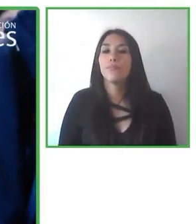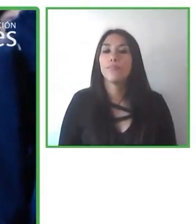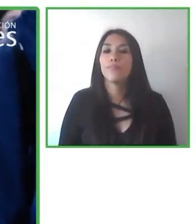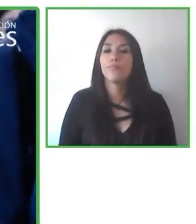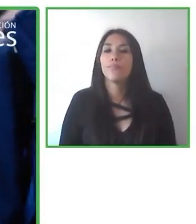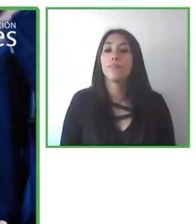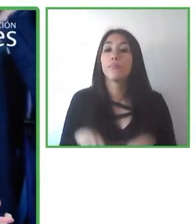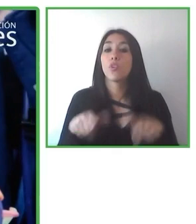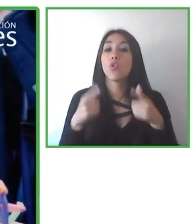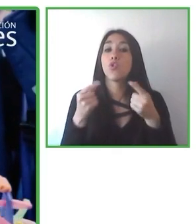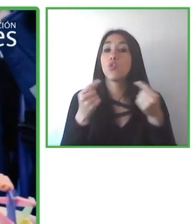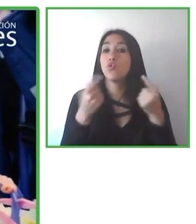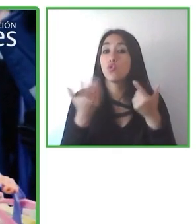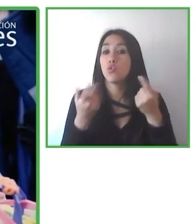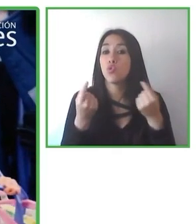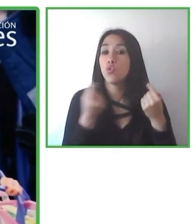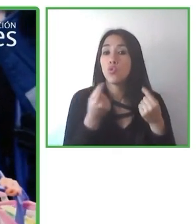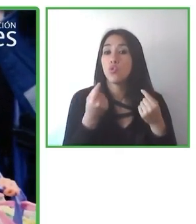Estos últimos años fueron difíciles para el turismo.